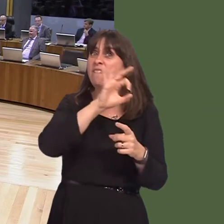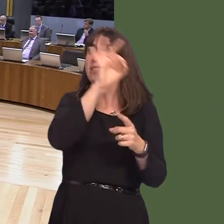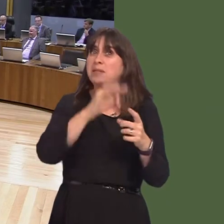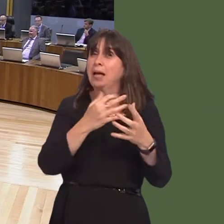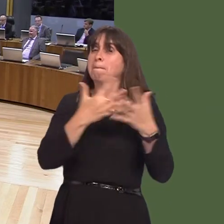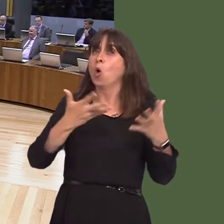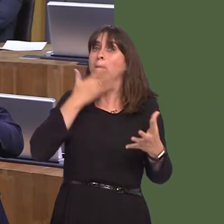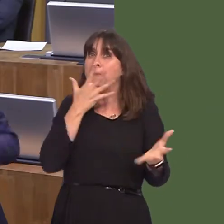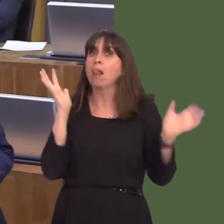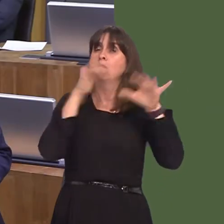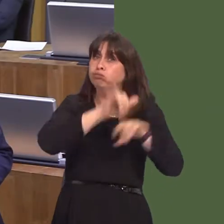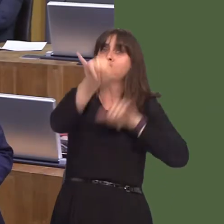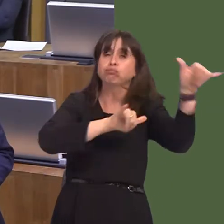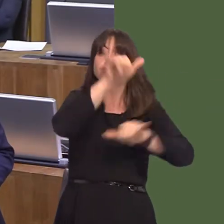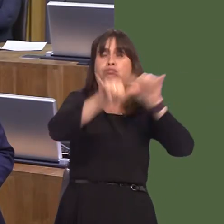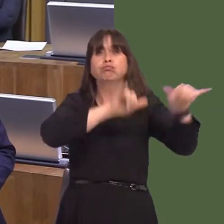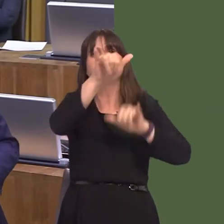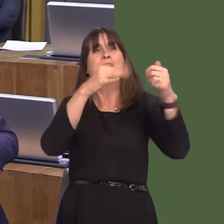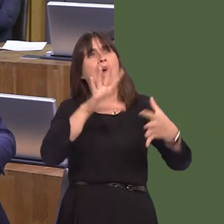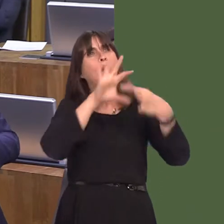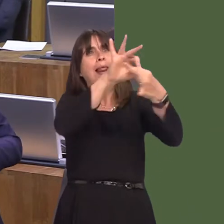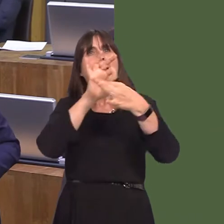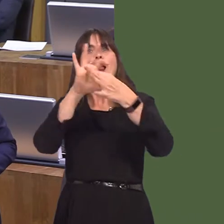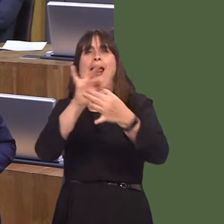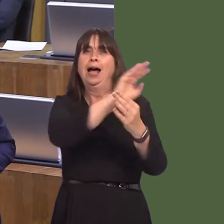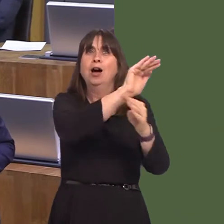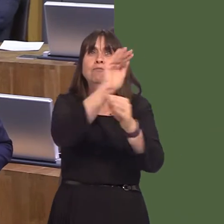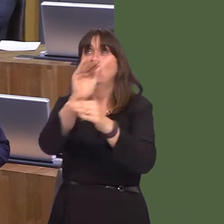terms of passenger numbers. We have intercontinental links, and he accuses us of not doing enough